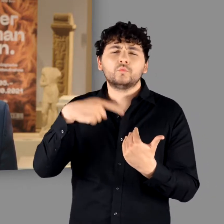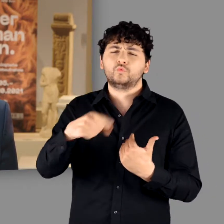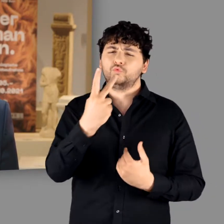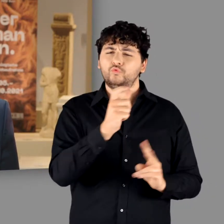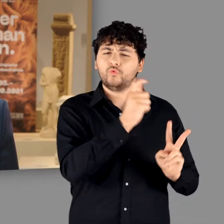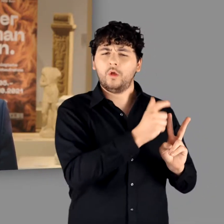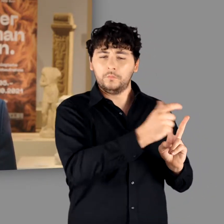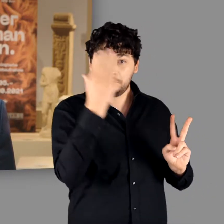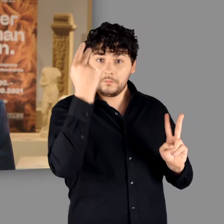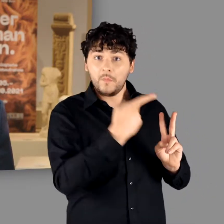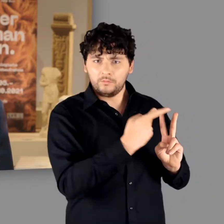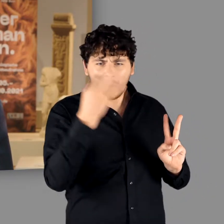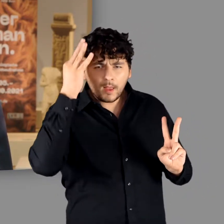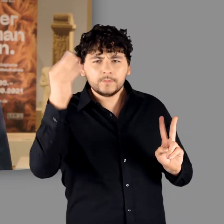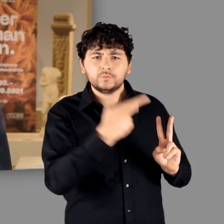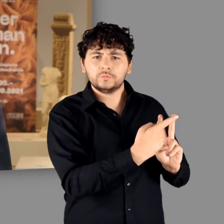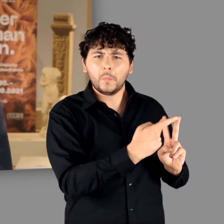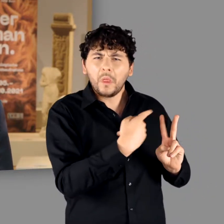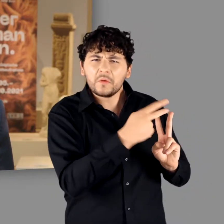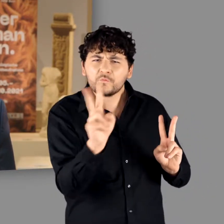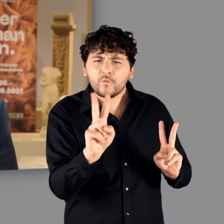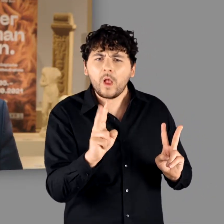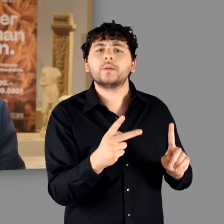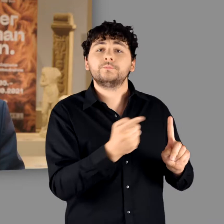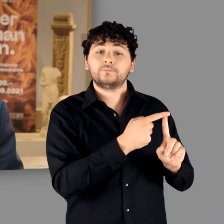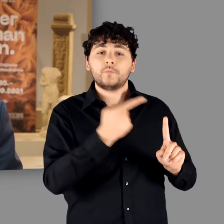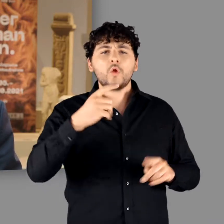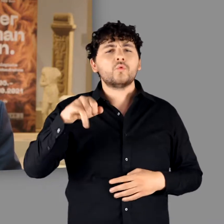Die Germanen sind vielmehr eine Erfindung zweier Männer: